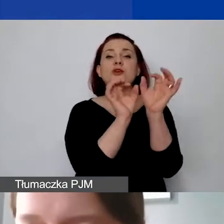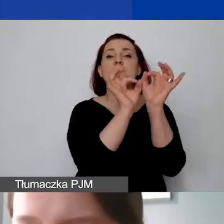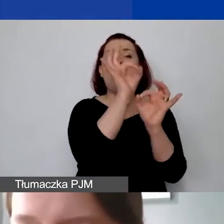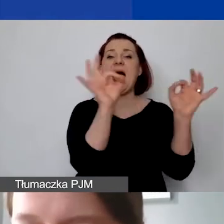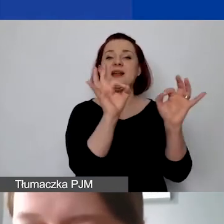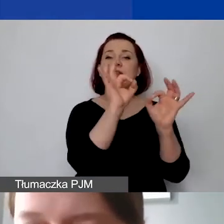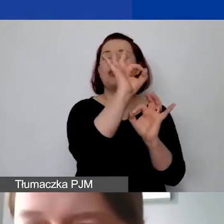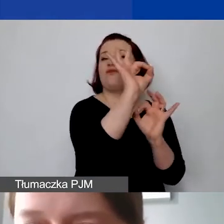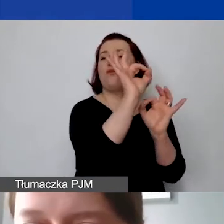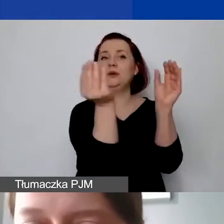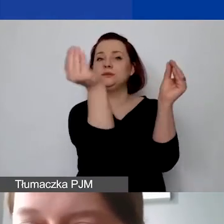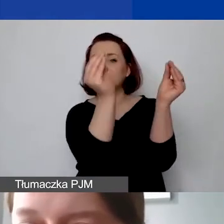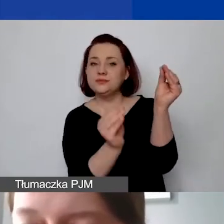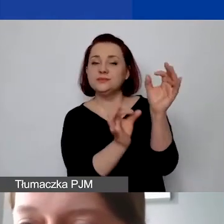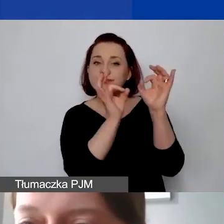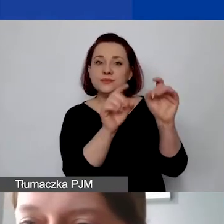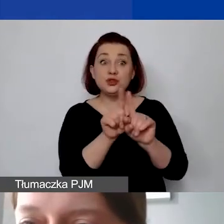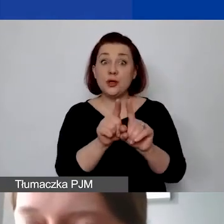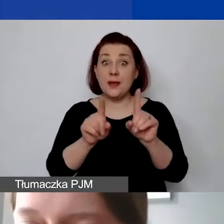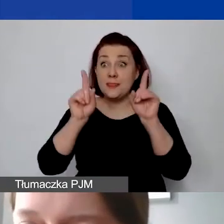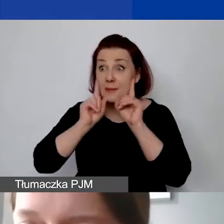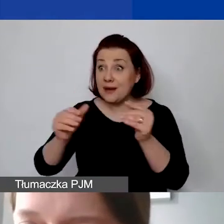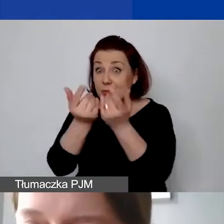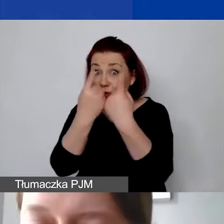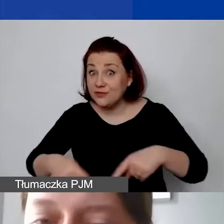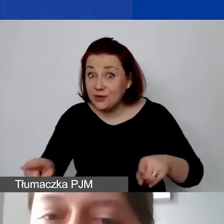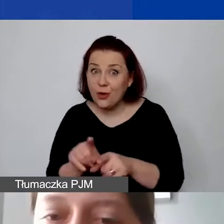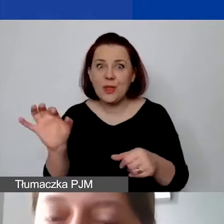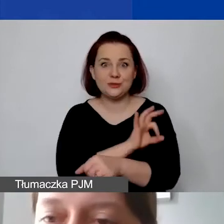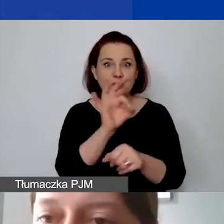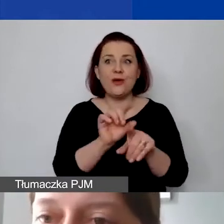czy jest realistycznie zdefiniowany koszt.